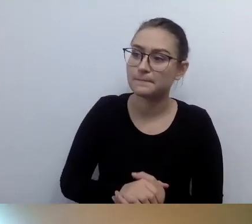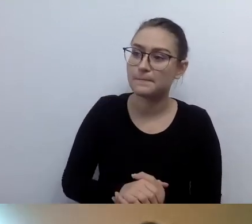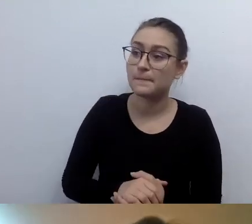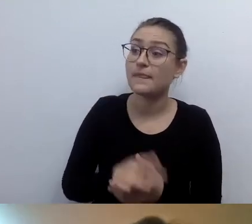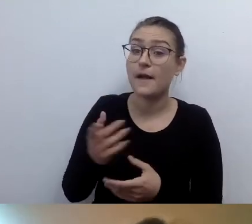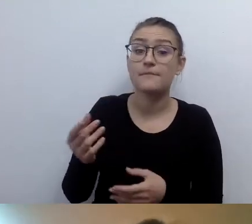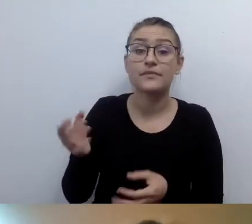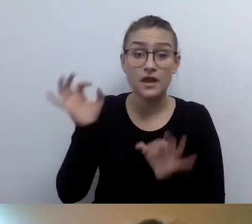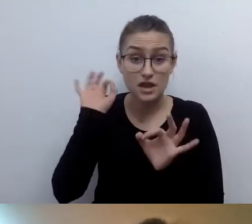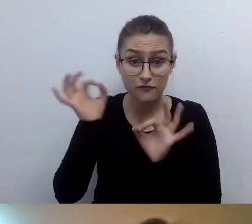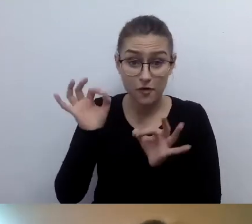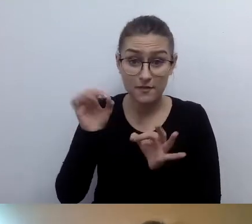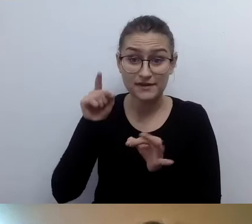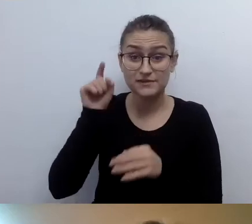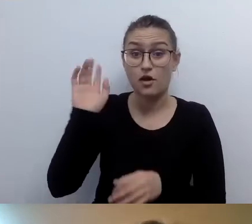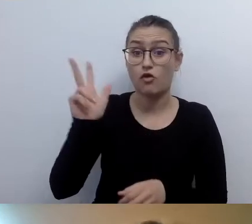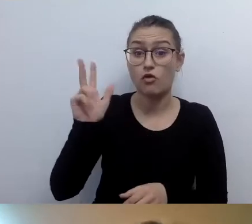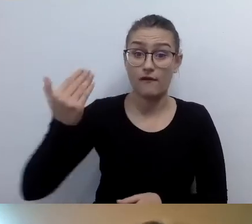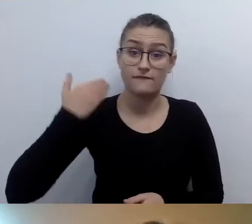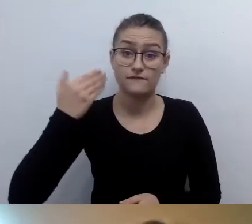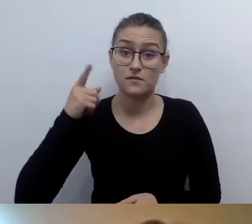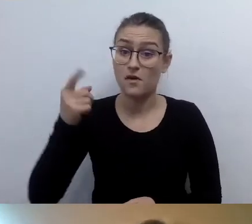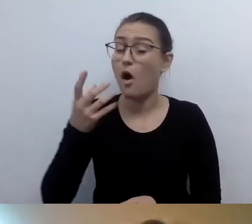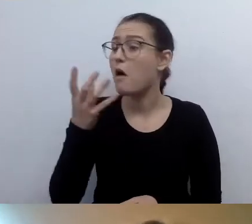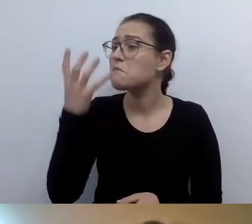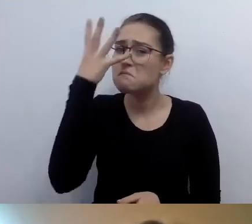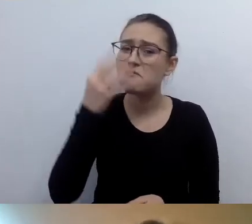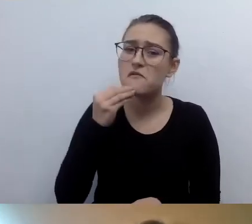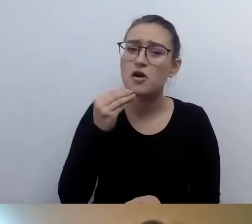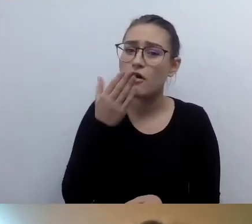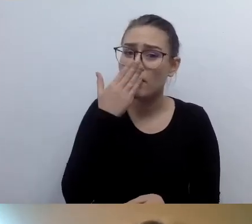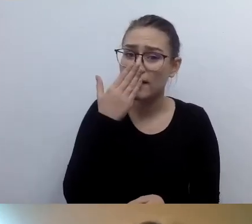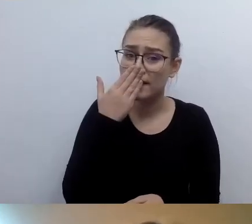Czy w opisach alternatywnych zdjęć, gdzie jest kadr z prelegentem i informacje o wykładzie,